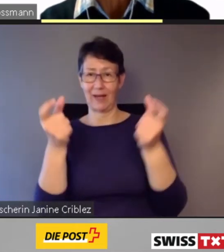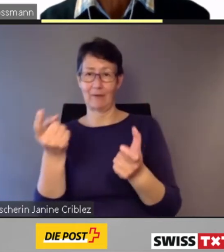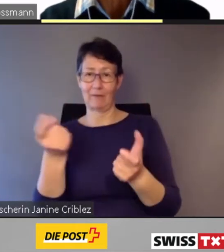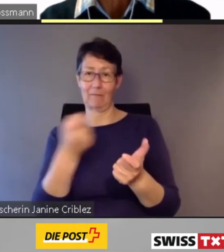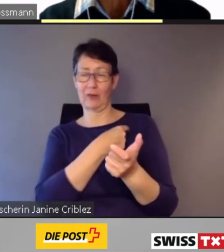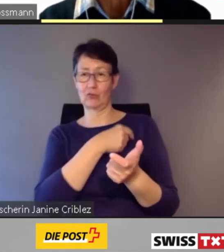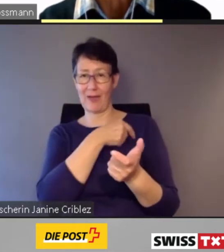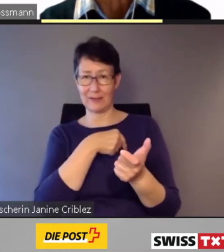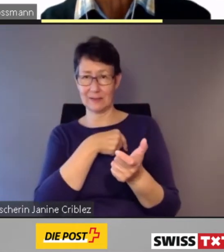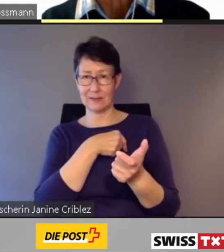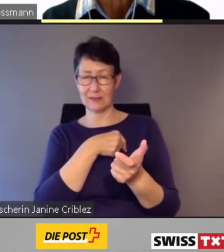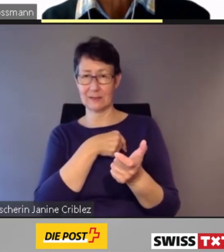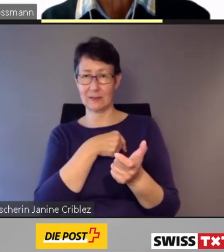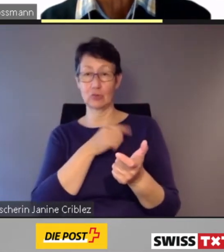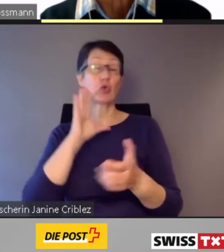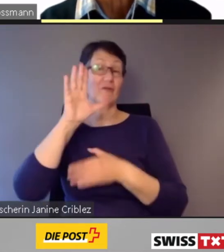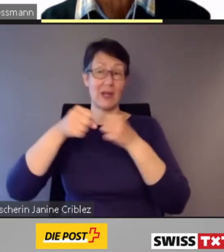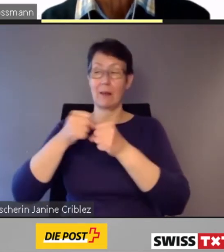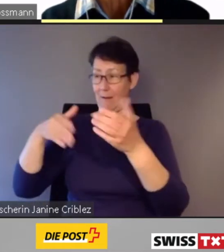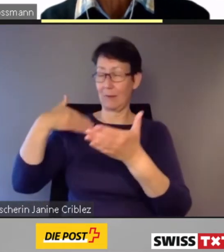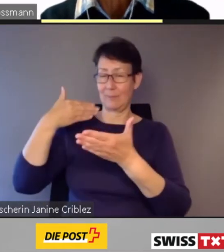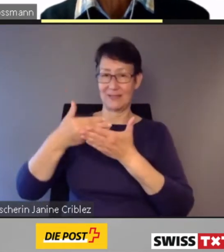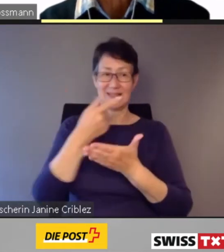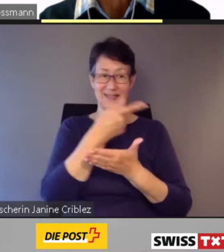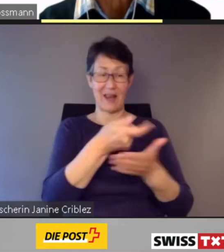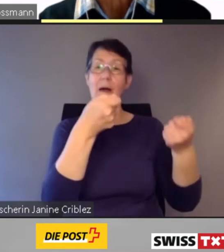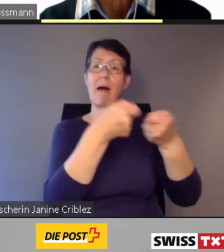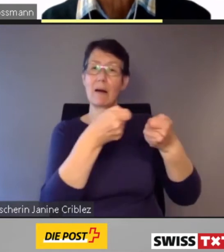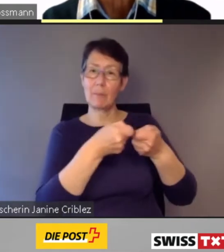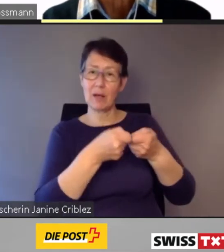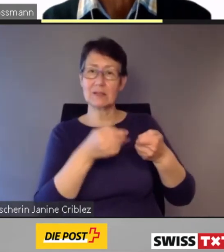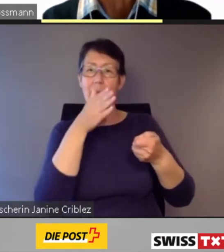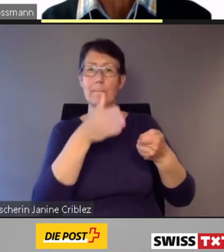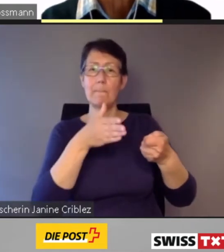die Bahnhöfe und die Kundeninformationssysteme an.